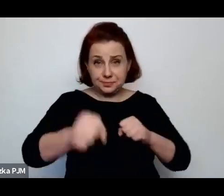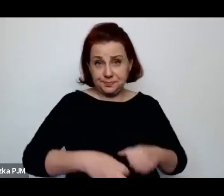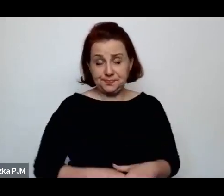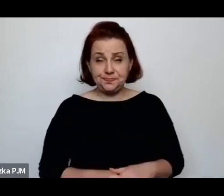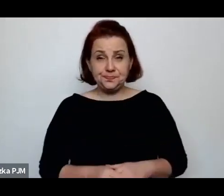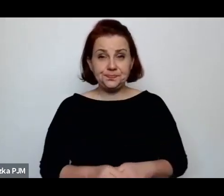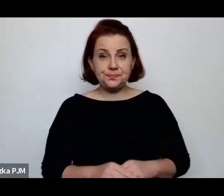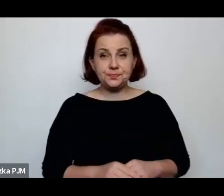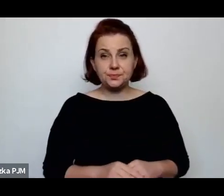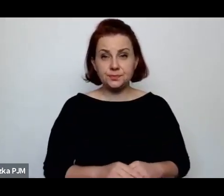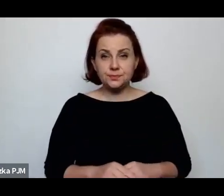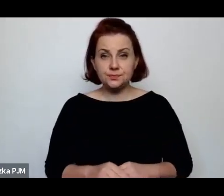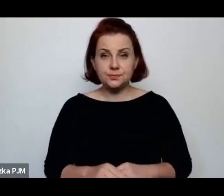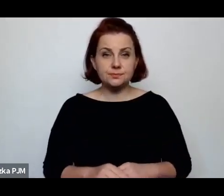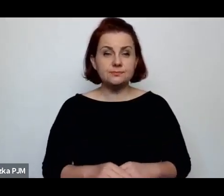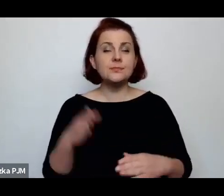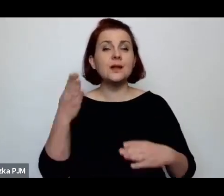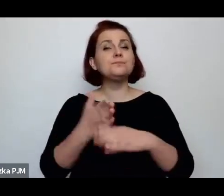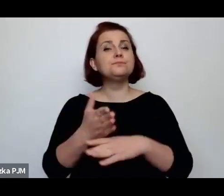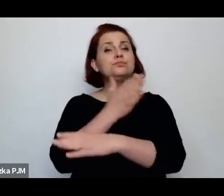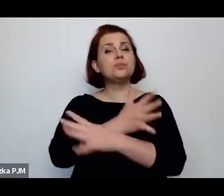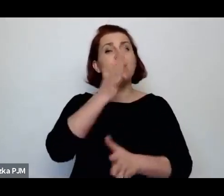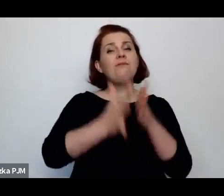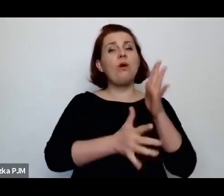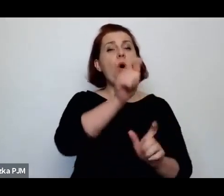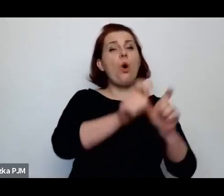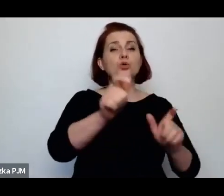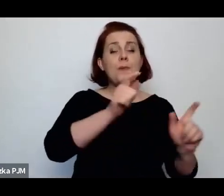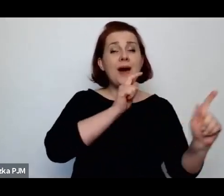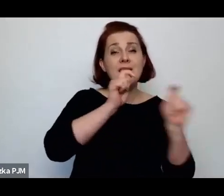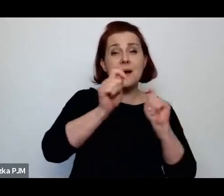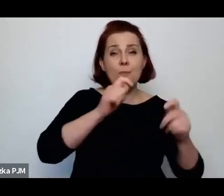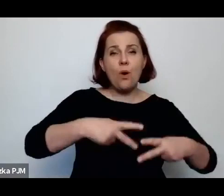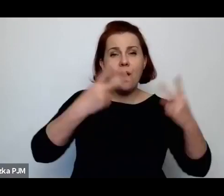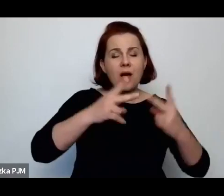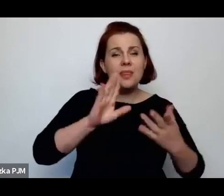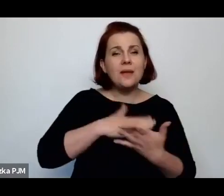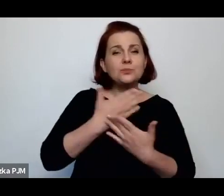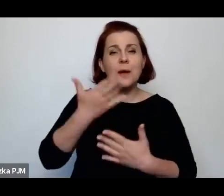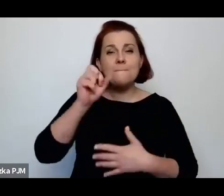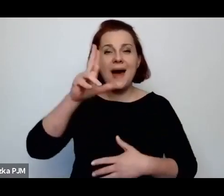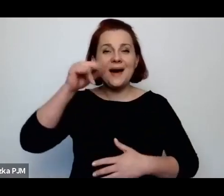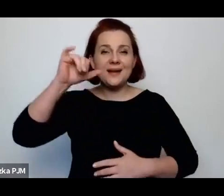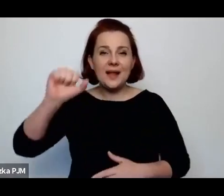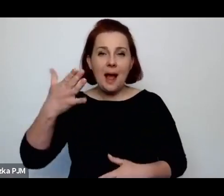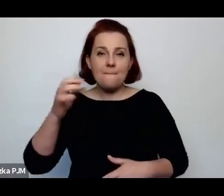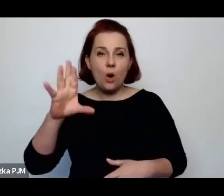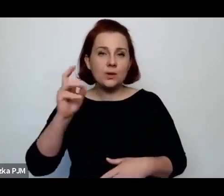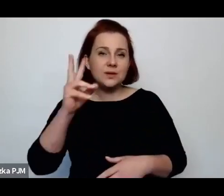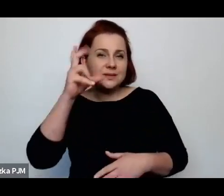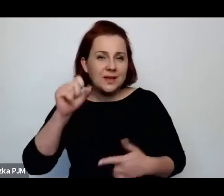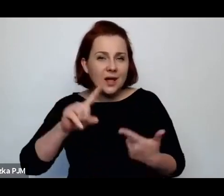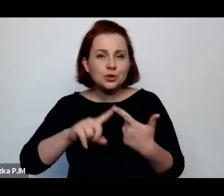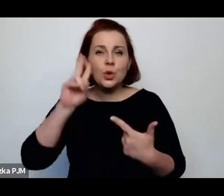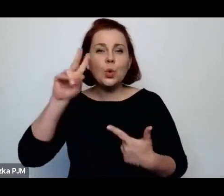Przedwojenni reportażyści, np. Maria Morska czy Maria Kuncewiczowa